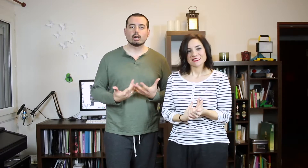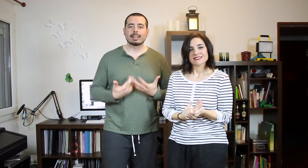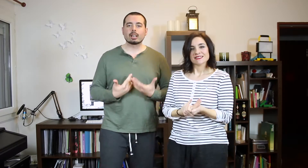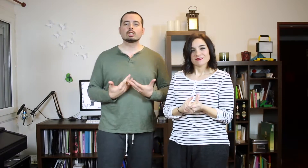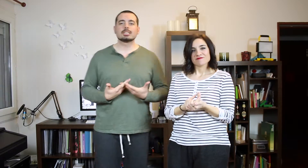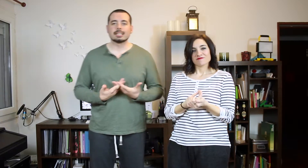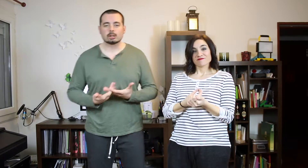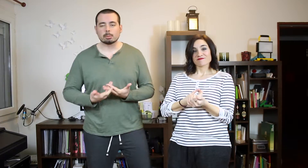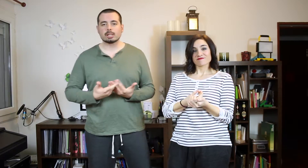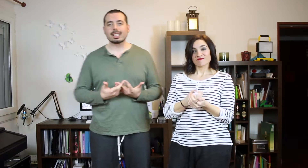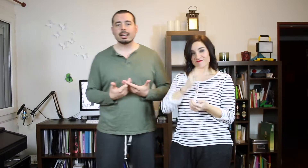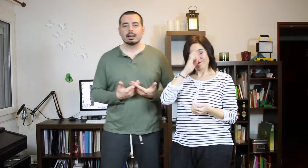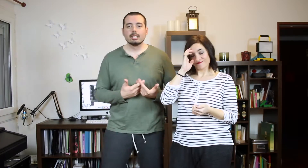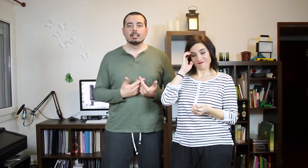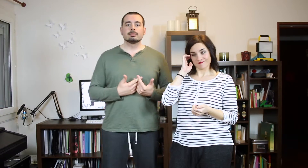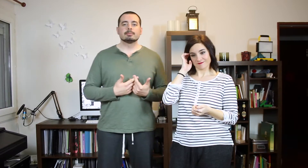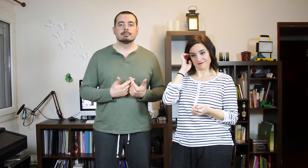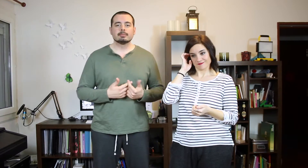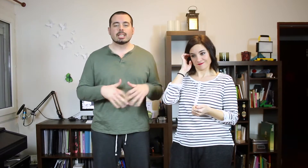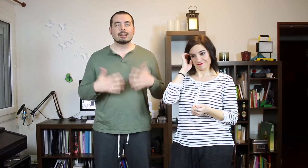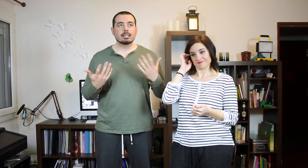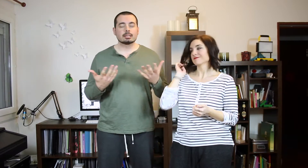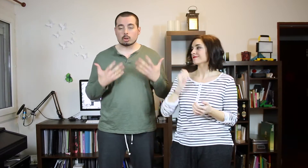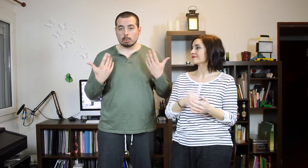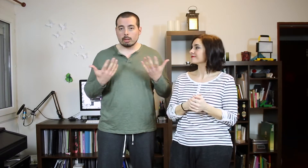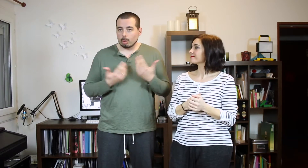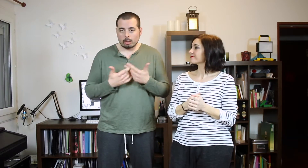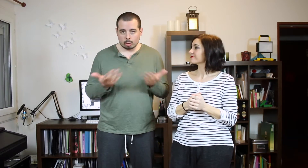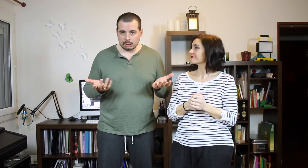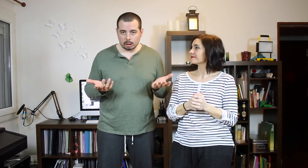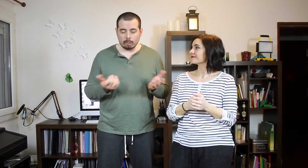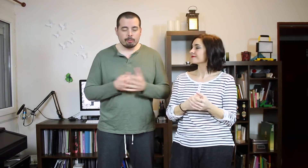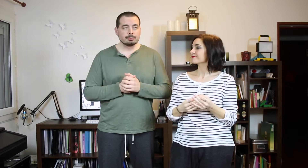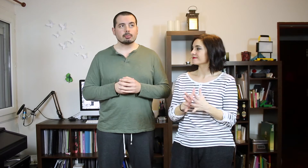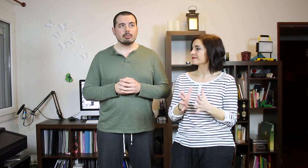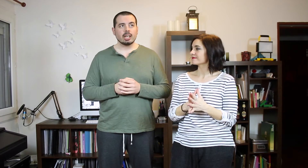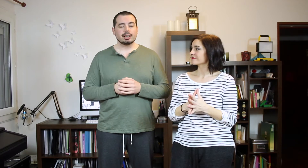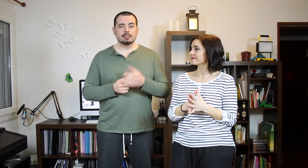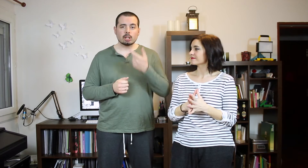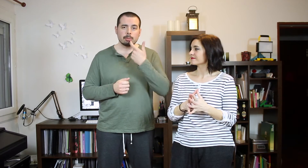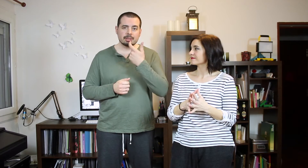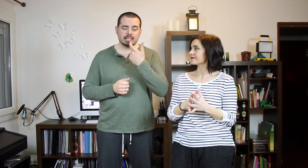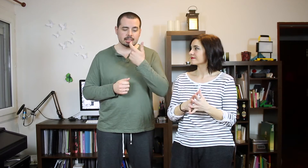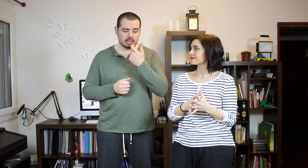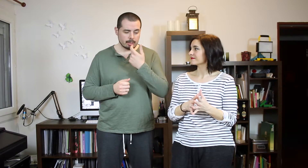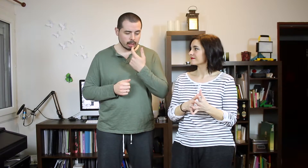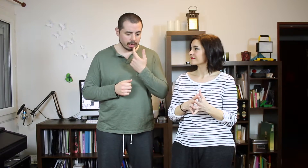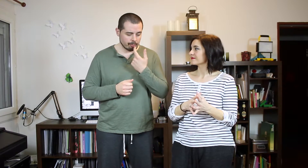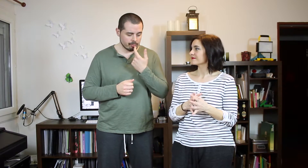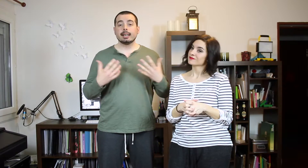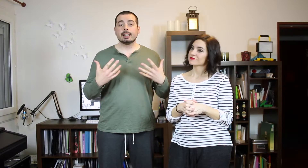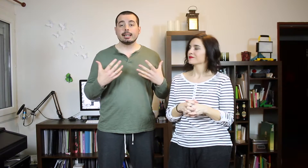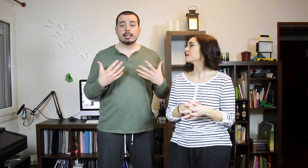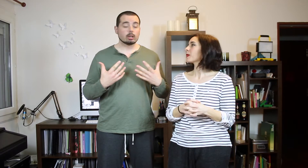Bueno, el TAGdel Reggaetón. ¿Es qué consiste esto? Pues hay que decir (se supone por lo que hemos visto) Tengo pepitillas de chía por aquí